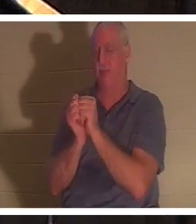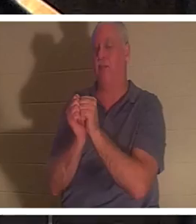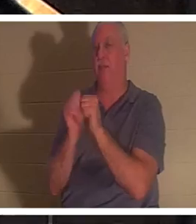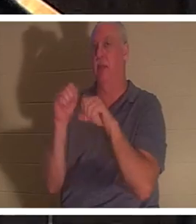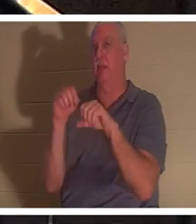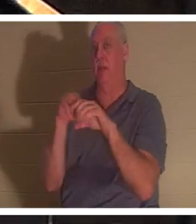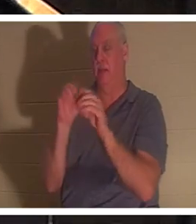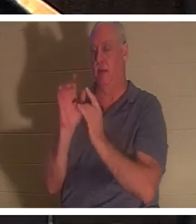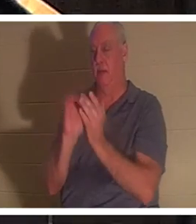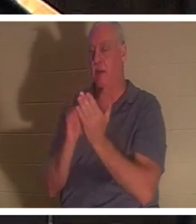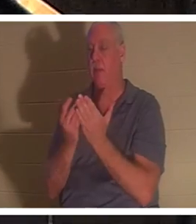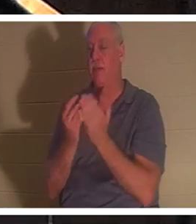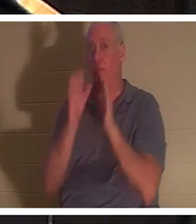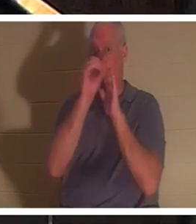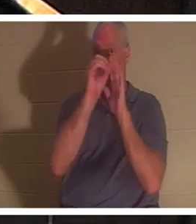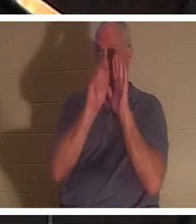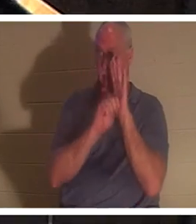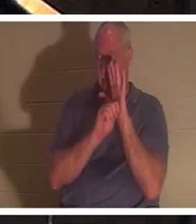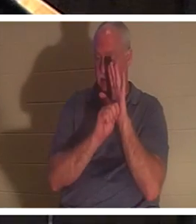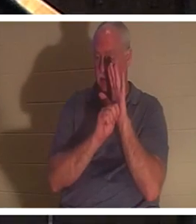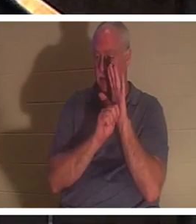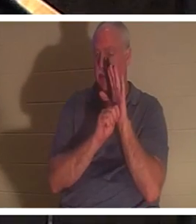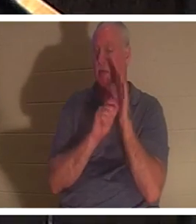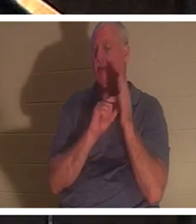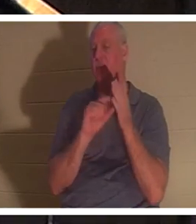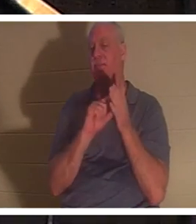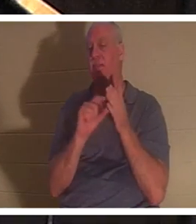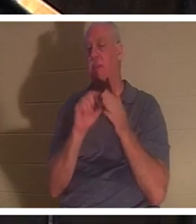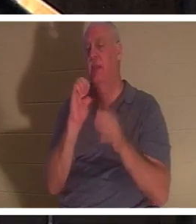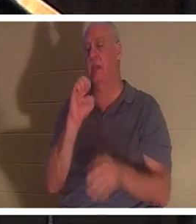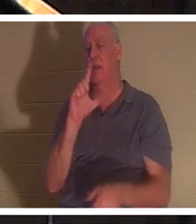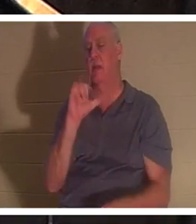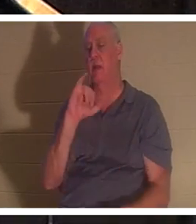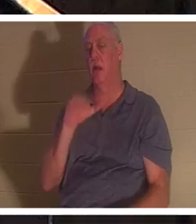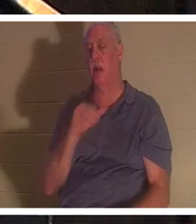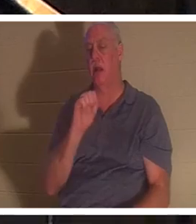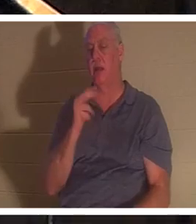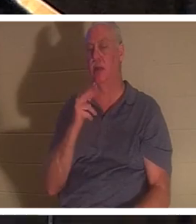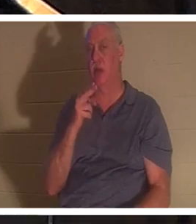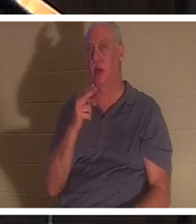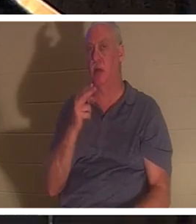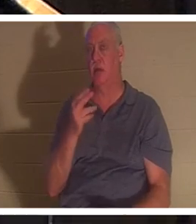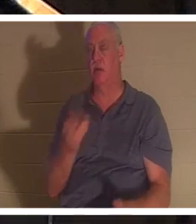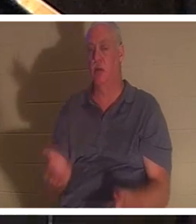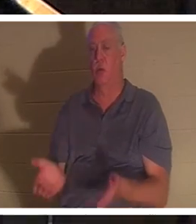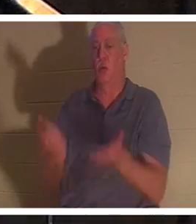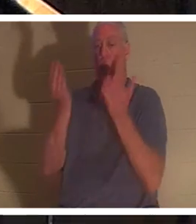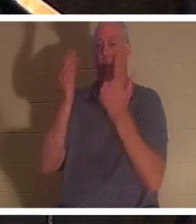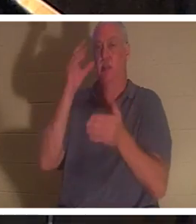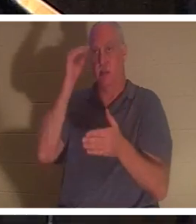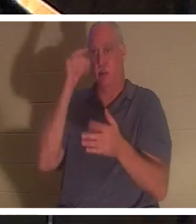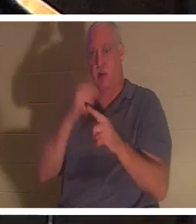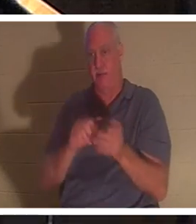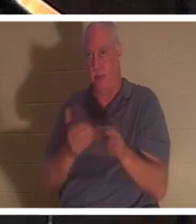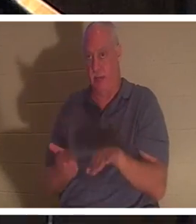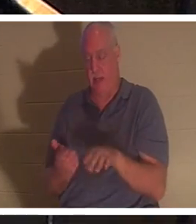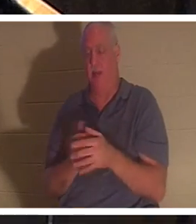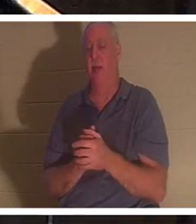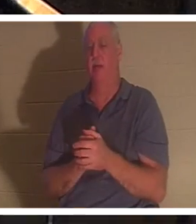エリヤが小さな男の子を死から蘇らせる一節があります。そしてヘブライ語では